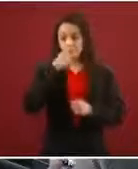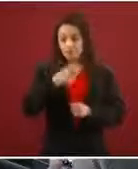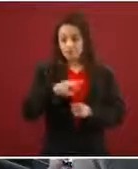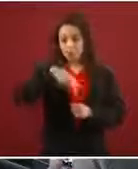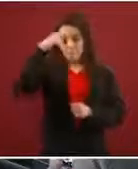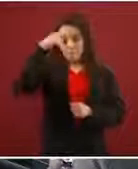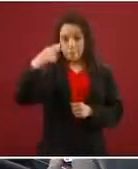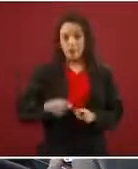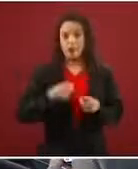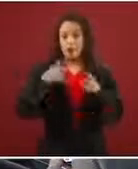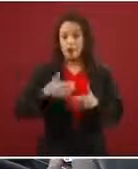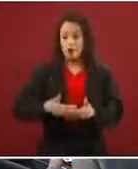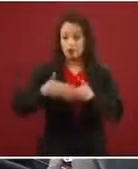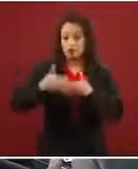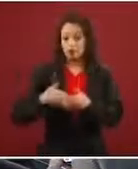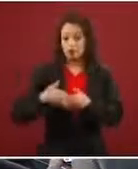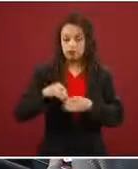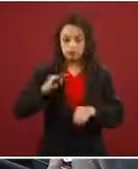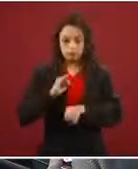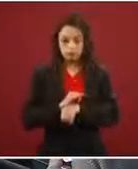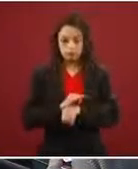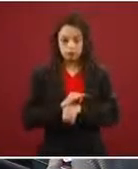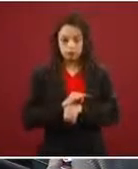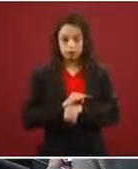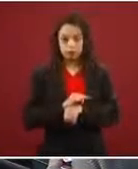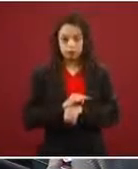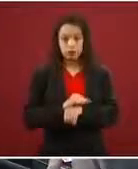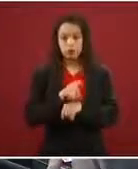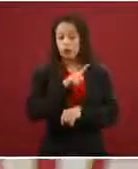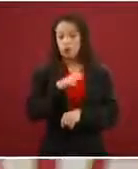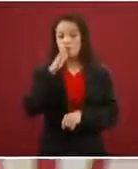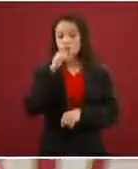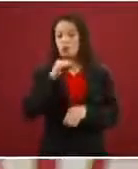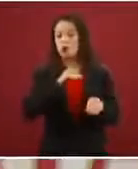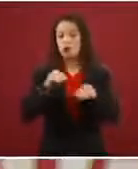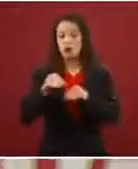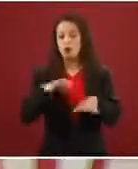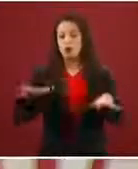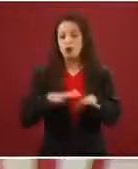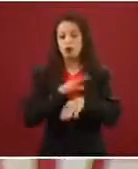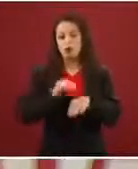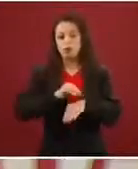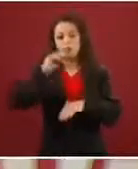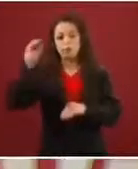refugio en una entidad federativa no puedes moverte de esa entidad federativa si no te lo autoriza la Comar.